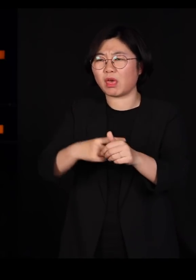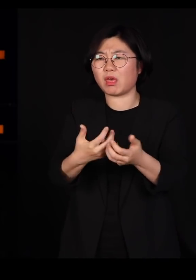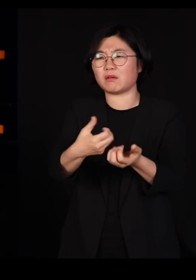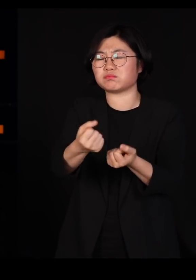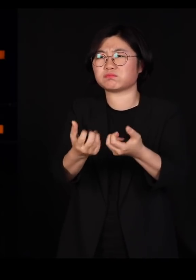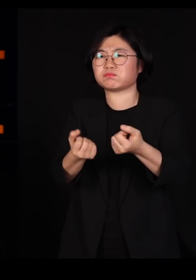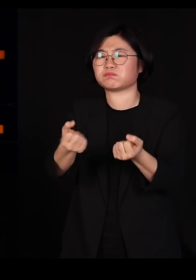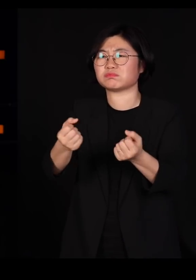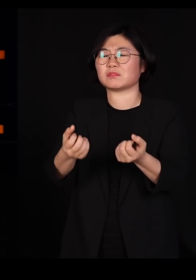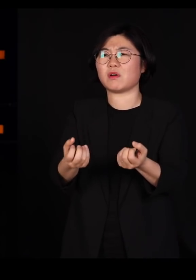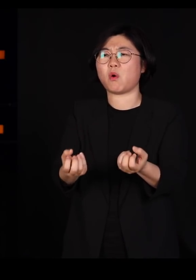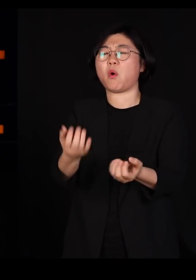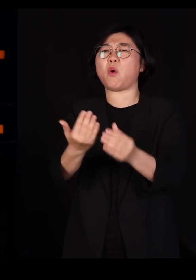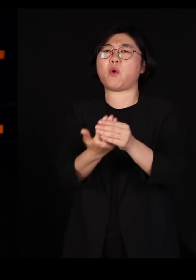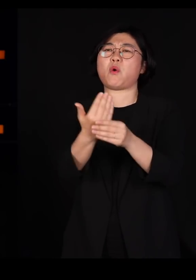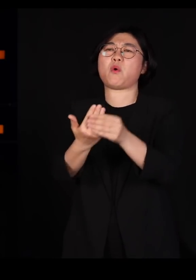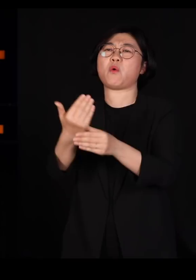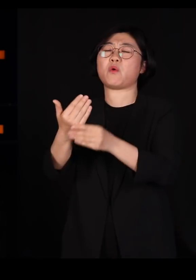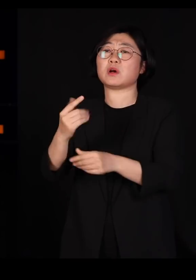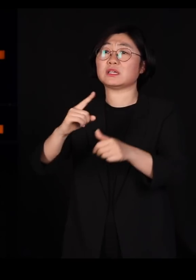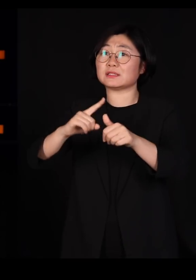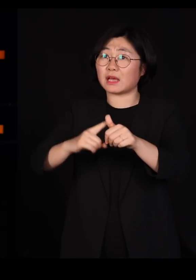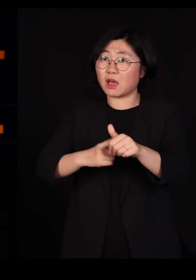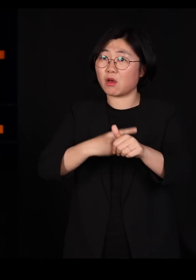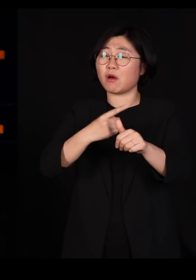그런 자연의 흐름을 우리가 자꾸 역행해서